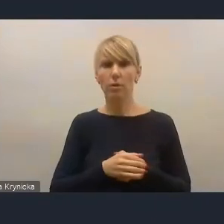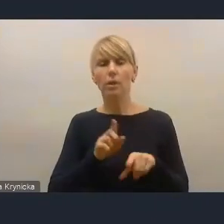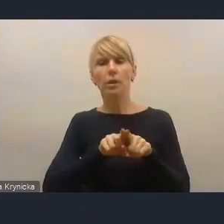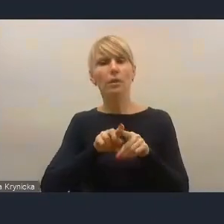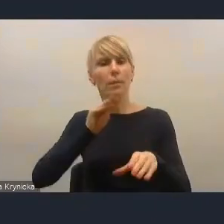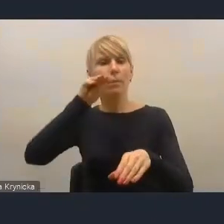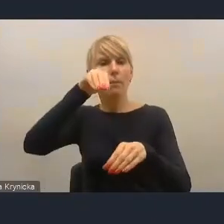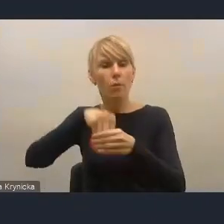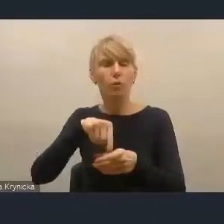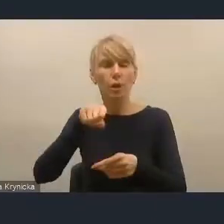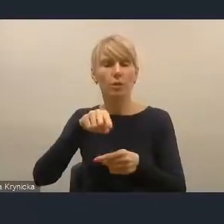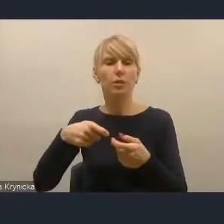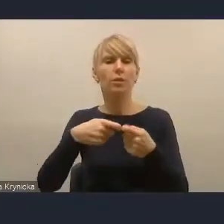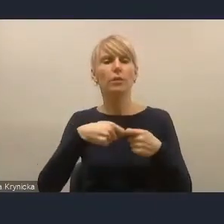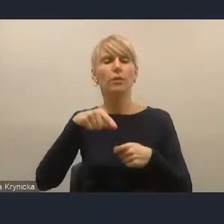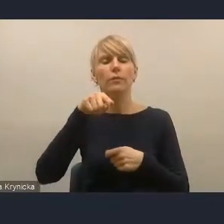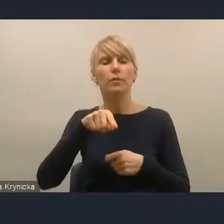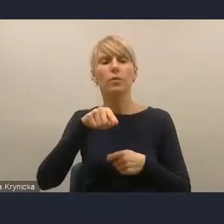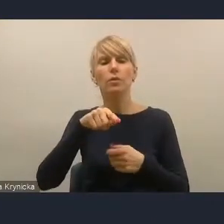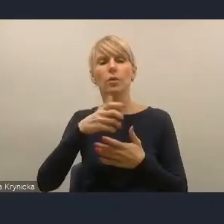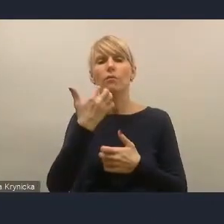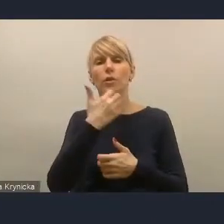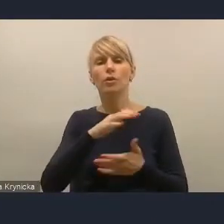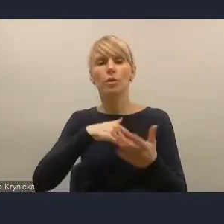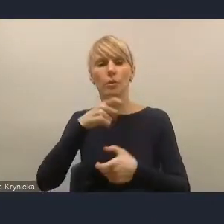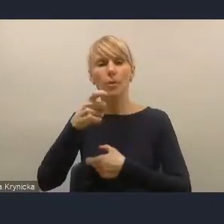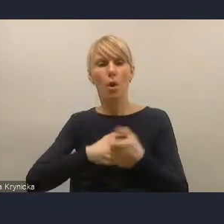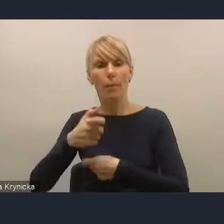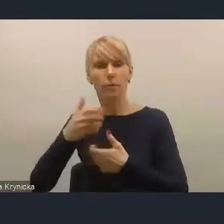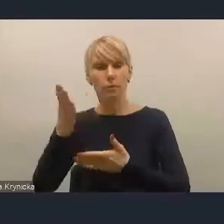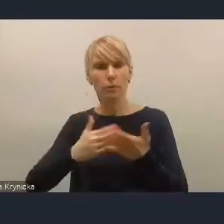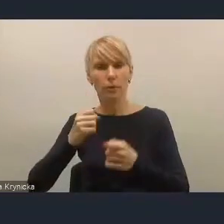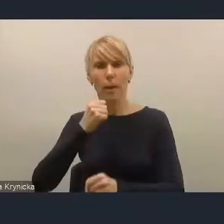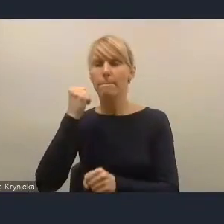na tym wcześniejszym roboczym etapie prac nad dokumentem.